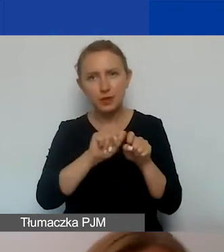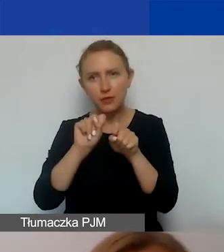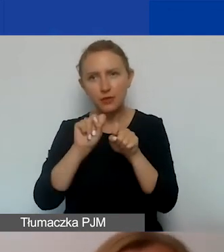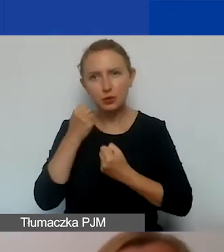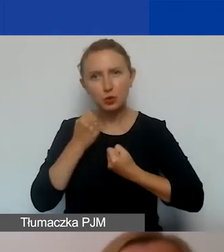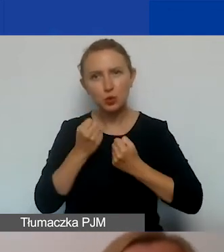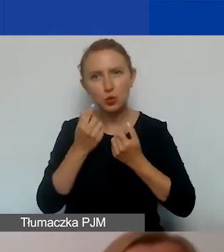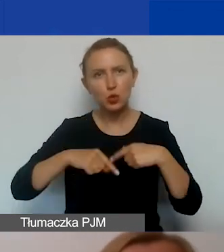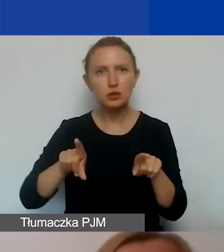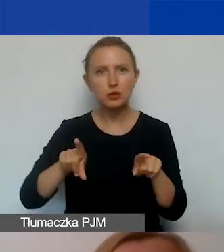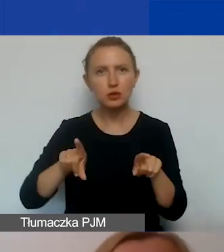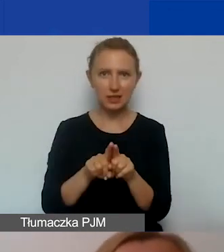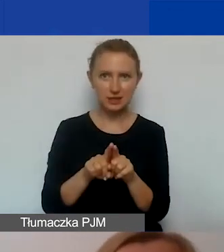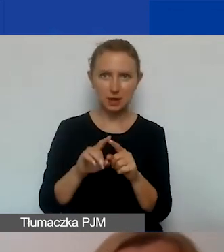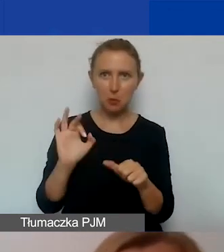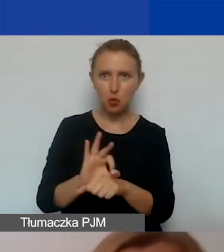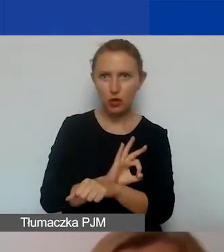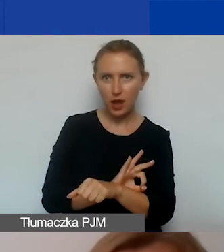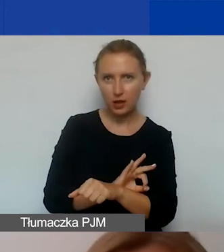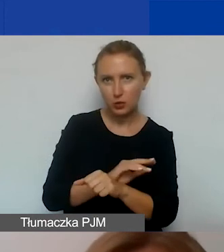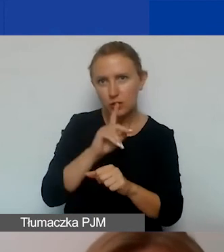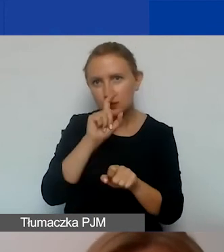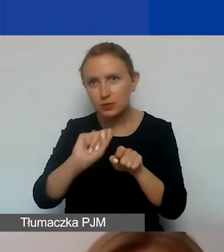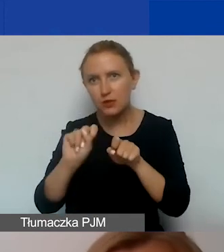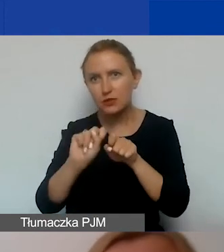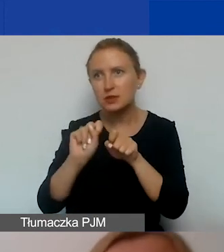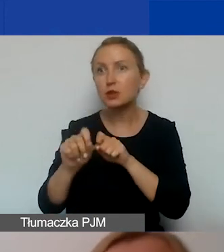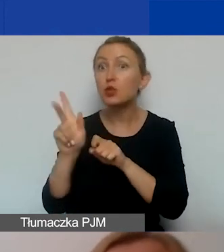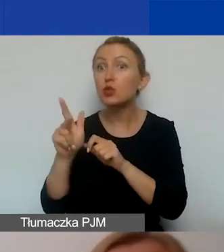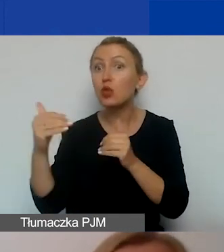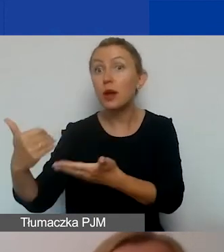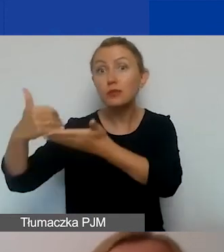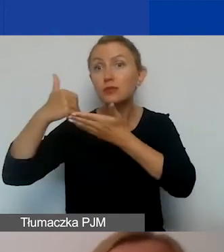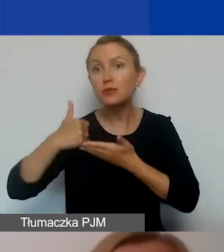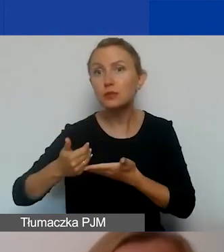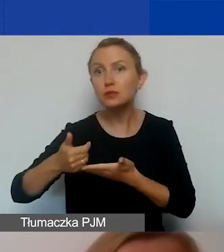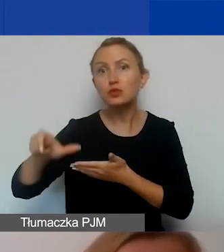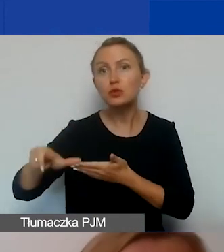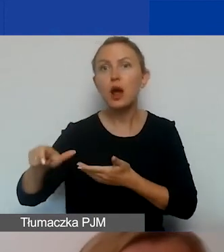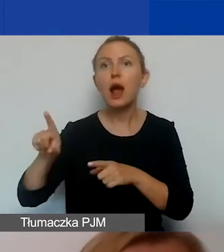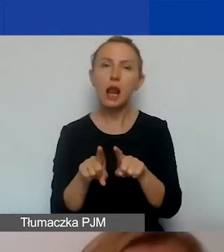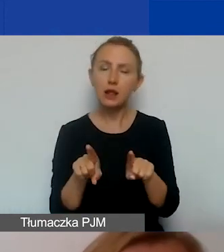w realizacji przedsięwzięcia, na dotarcie do potencjalnych sojuszników, ale też na zapanowanie nad kryzysem.